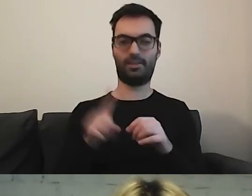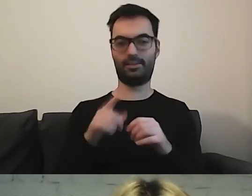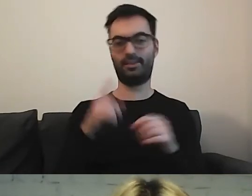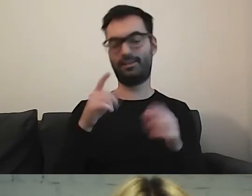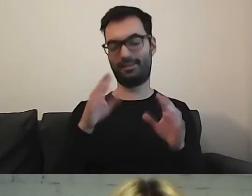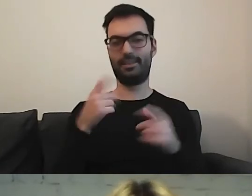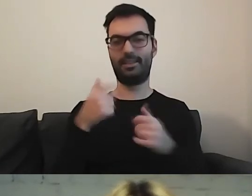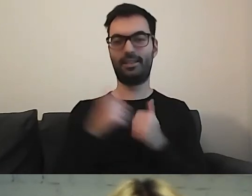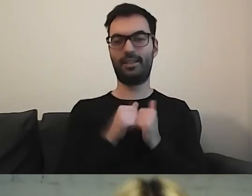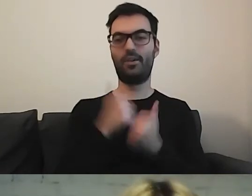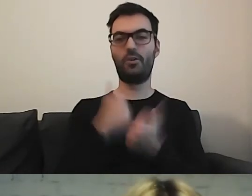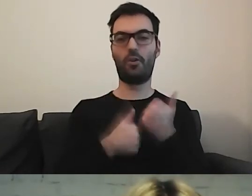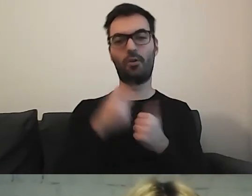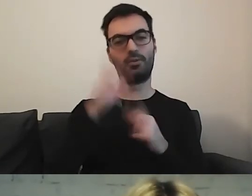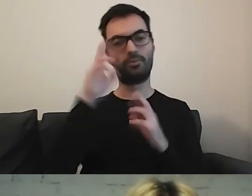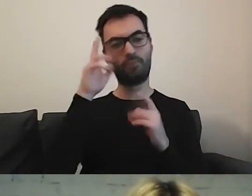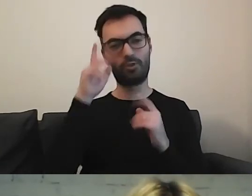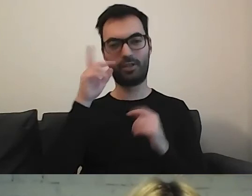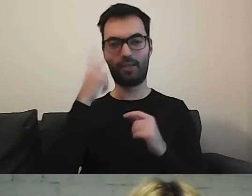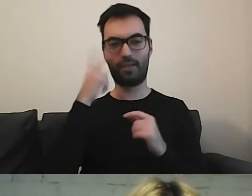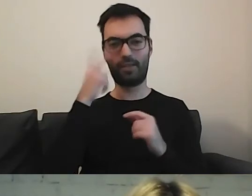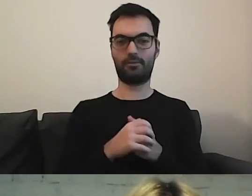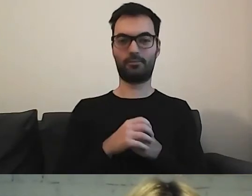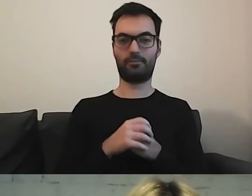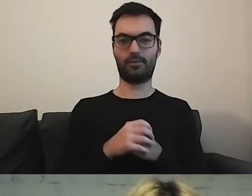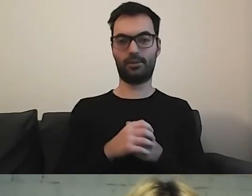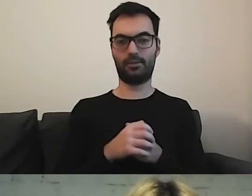MAŁGORZATA: Lubię takie rzeczy. W takim razie teraz dla państwa -